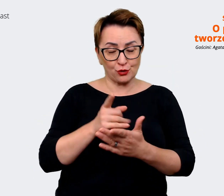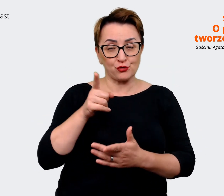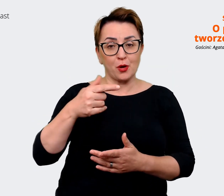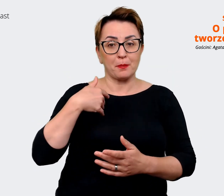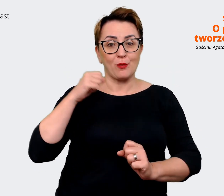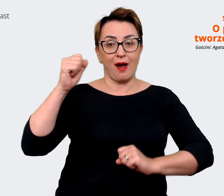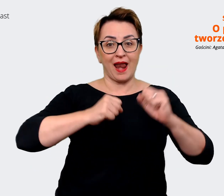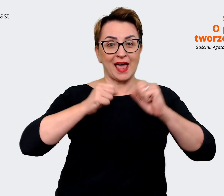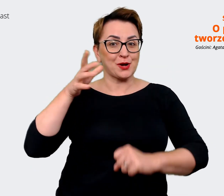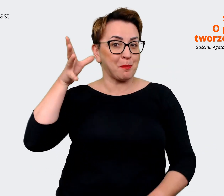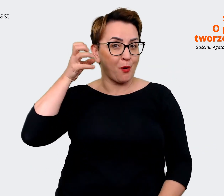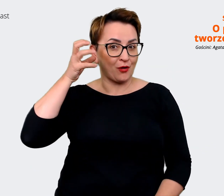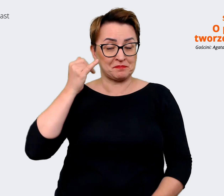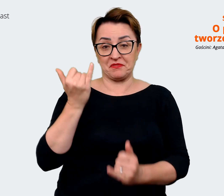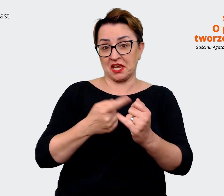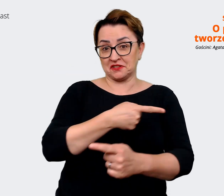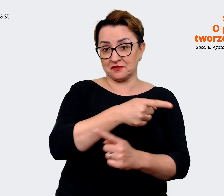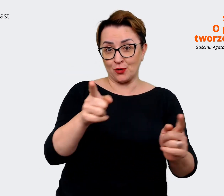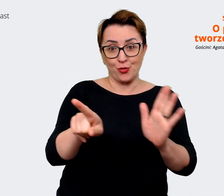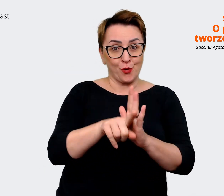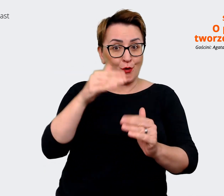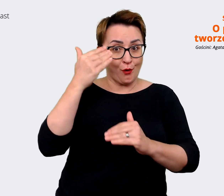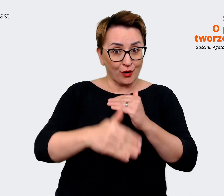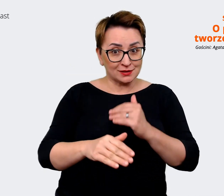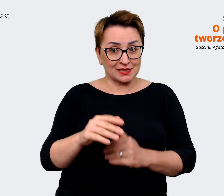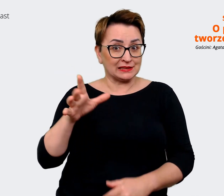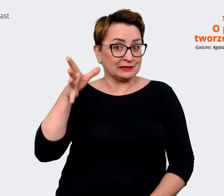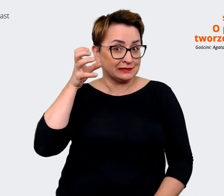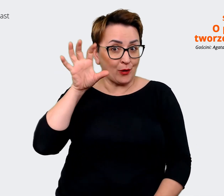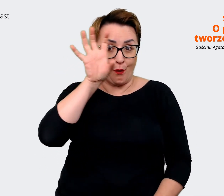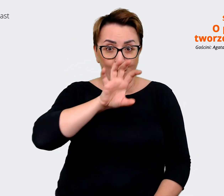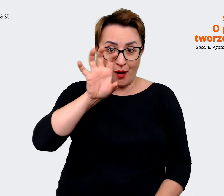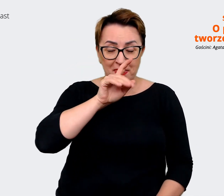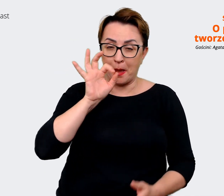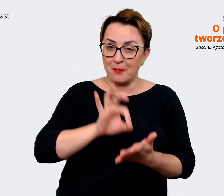do końca, to pewnie jesteście głodni, aby usłyszeć więcej. Sprawdźcie linki w opisie